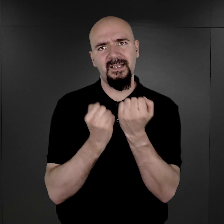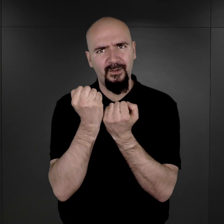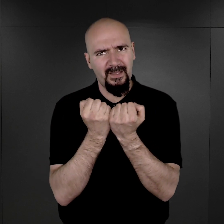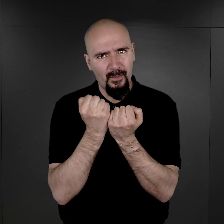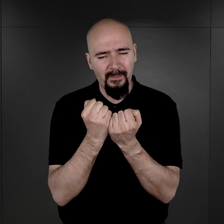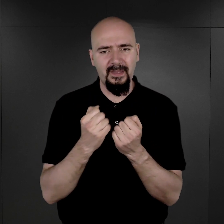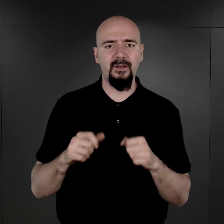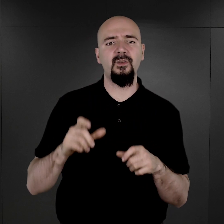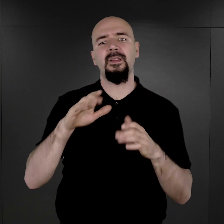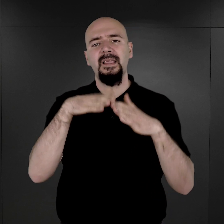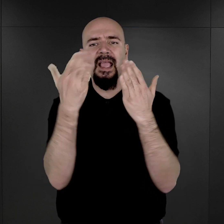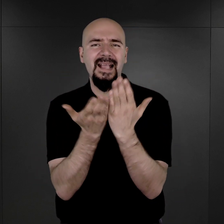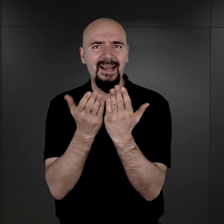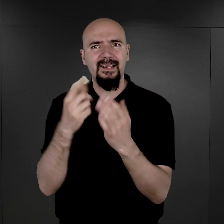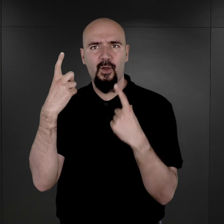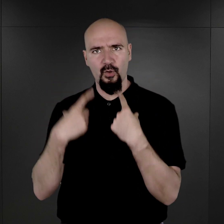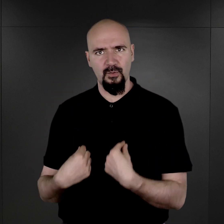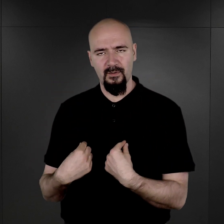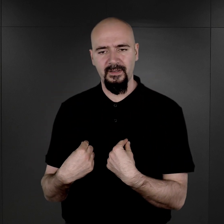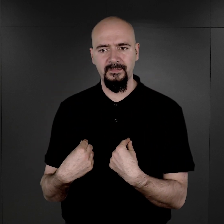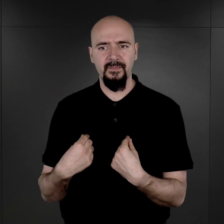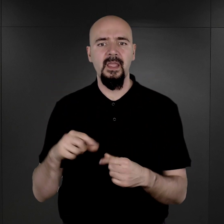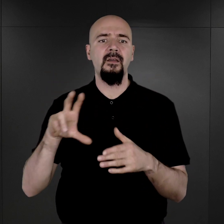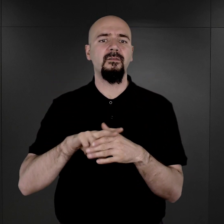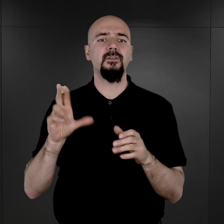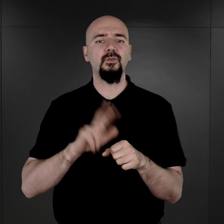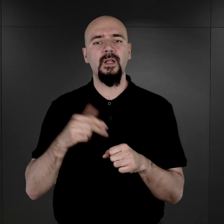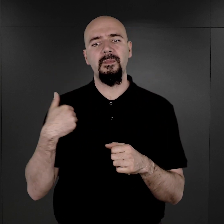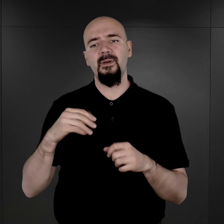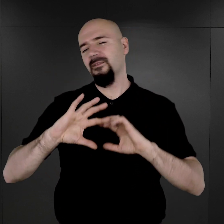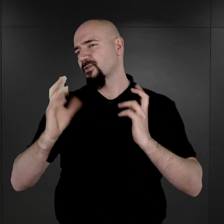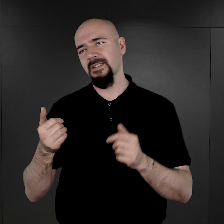do takiej karty personalnej, w której były wszystkie jego dane.